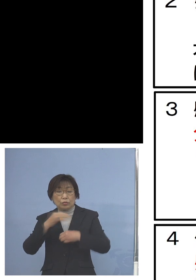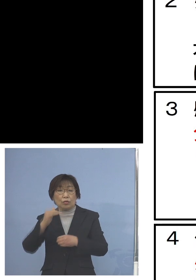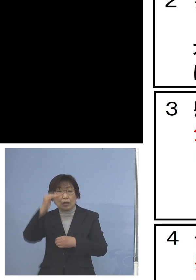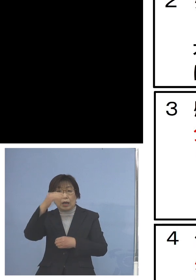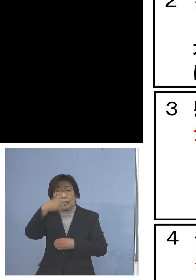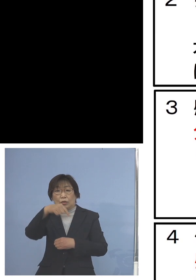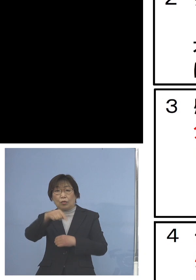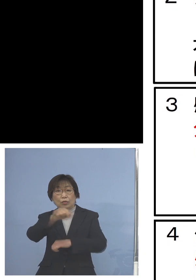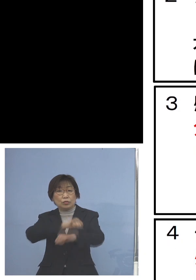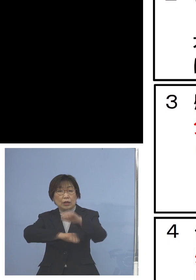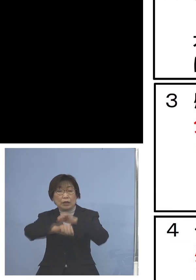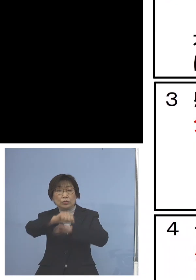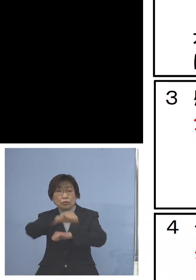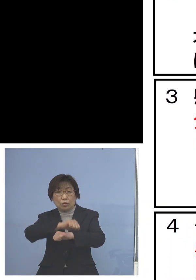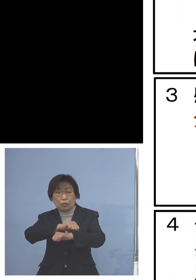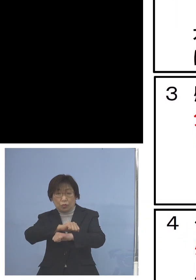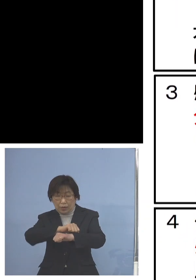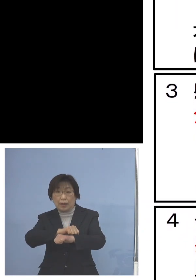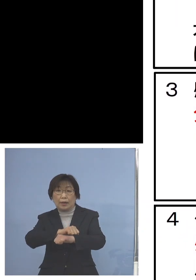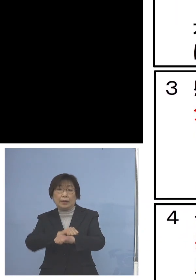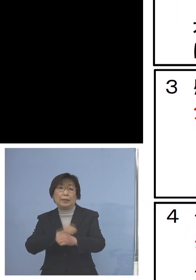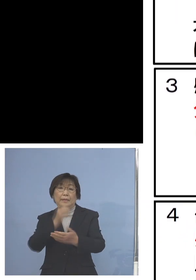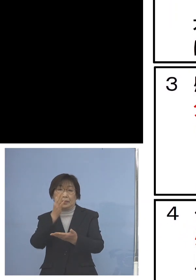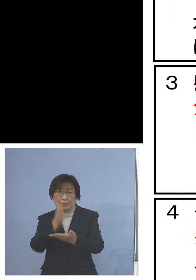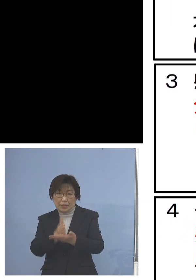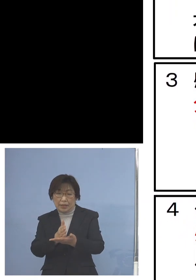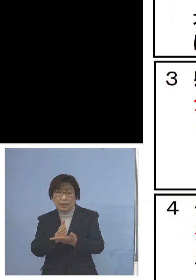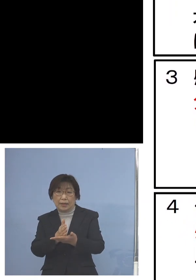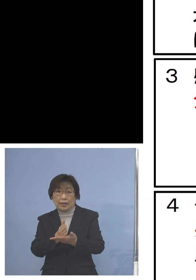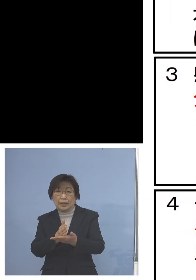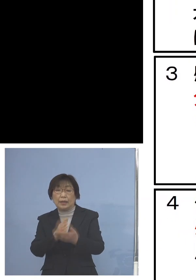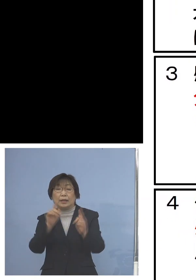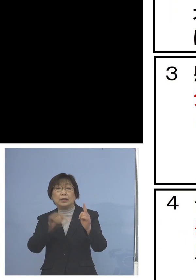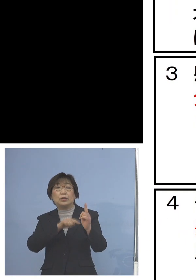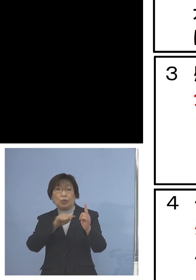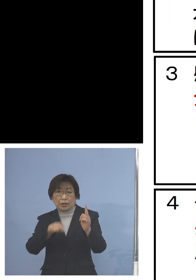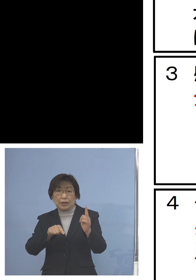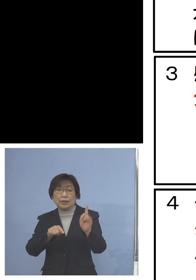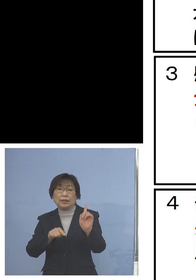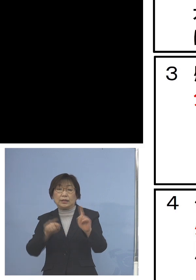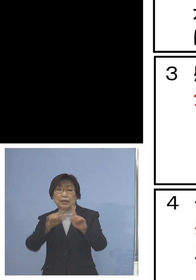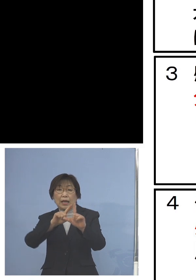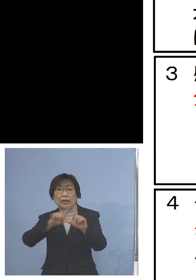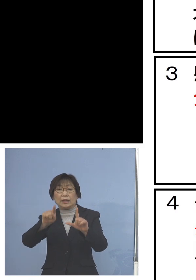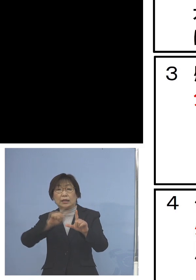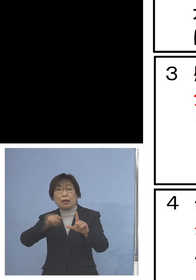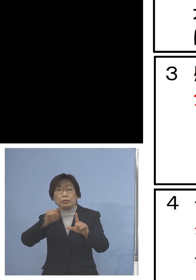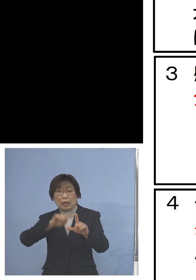避けていただくとともに 1人1台タブレット型端末を活用した